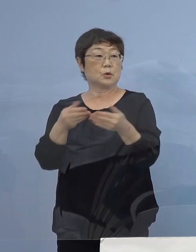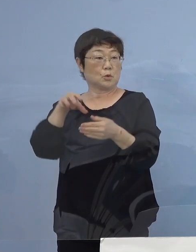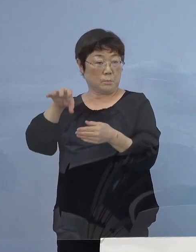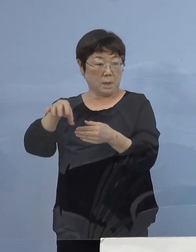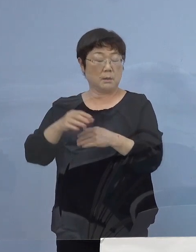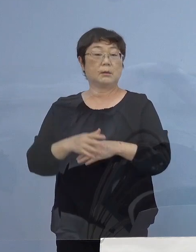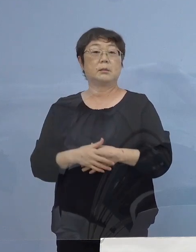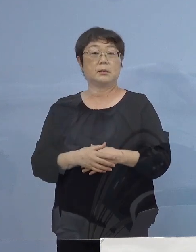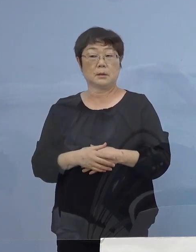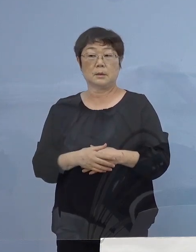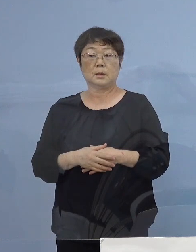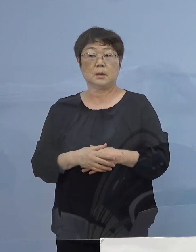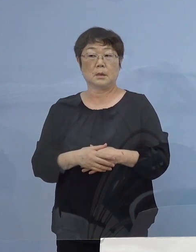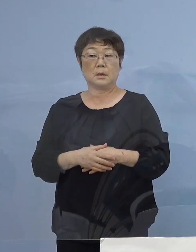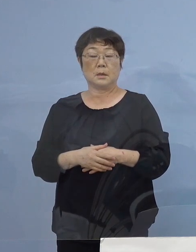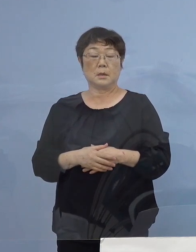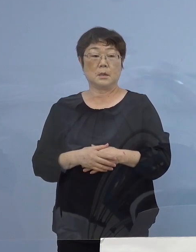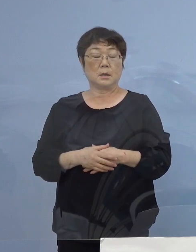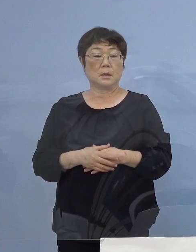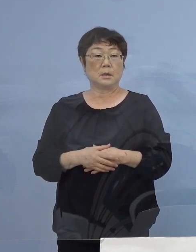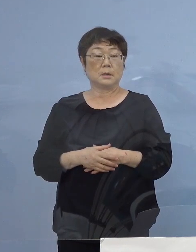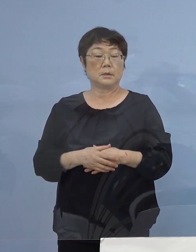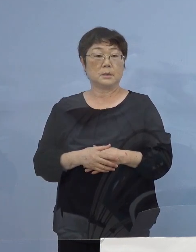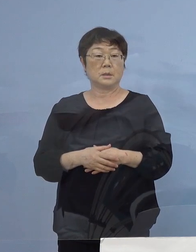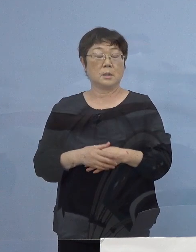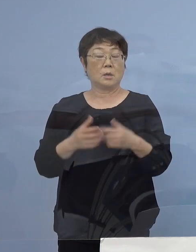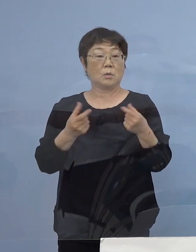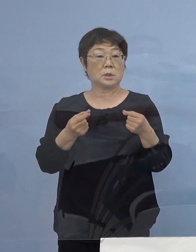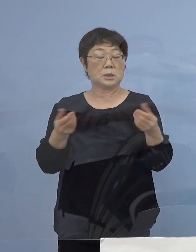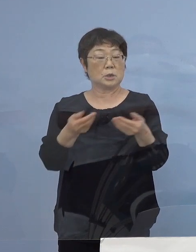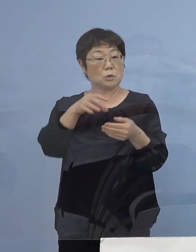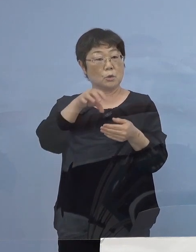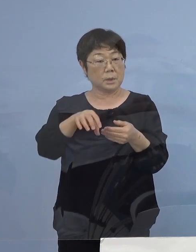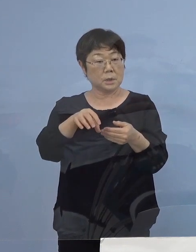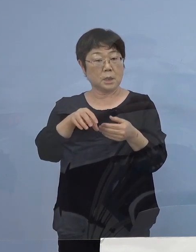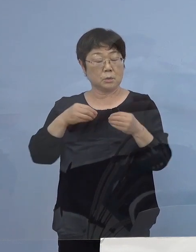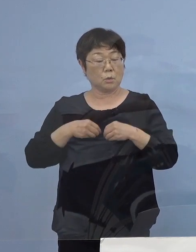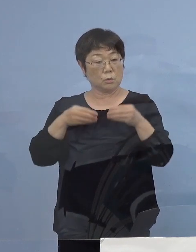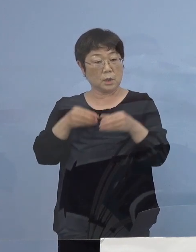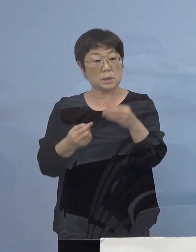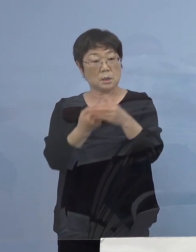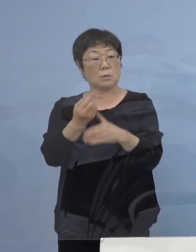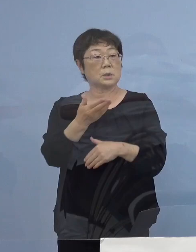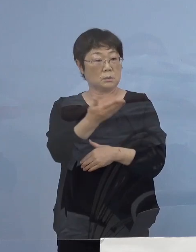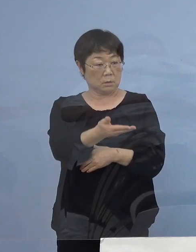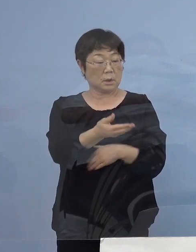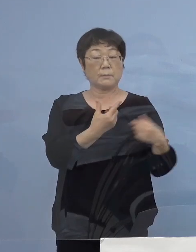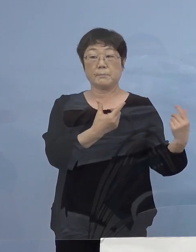同じ仕事場内で発生したクラスターと いうことでよろしいでしょうか （知事） はい